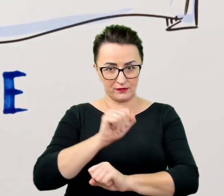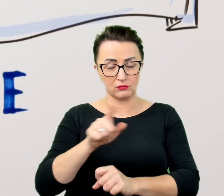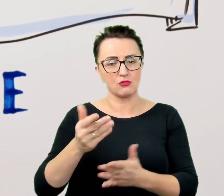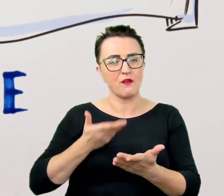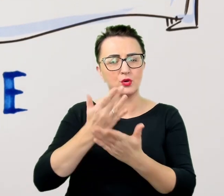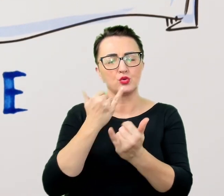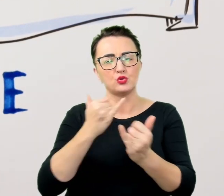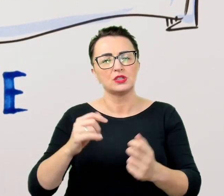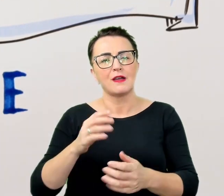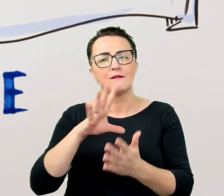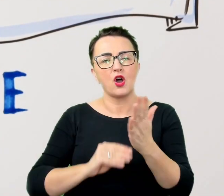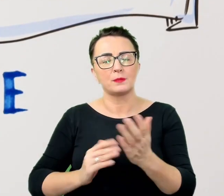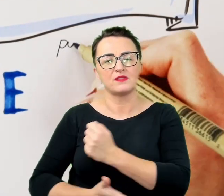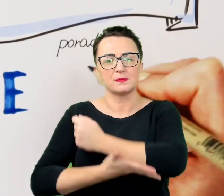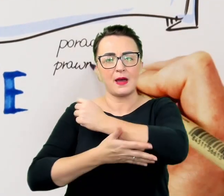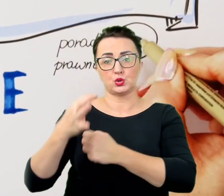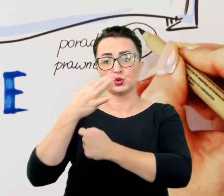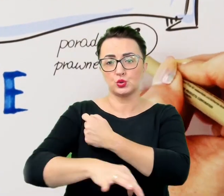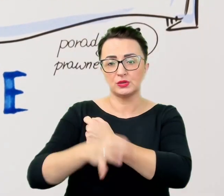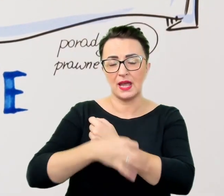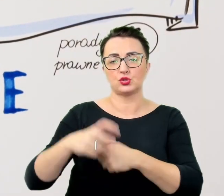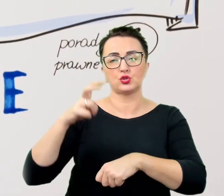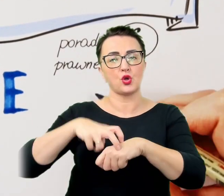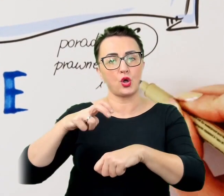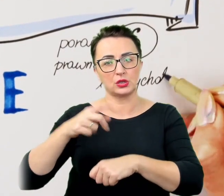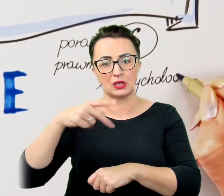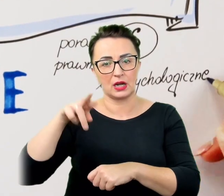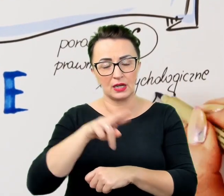między innymi: adaptacje materiałów edukacyjnych, porady prawne i psychologiczne,